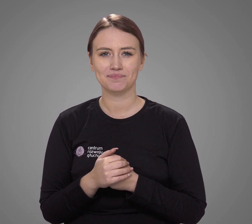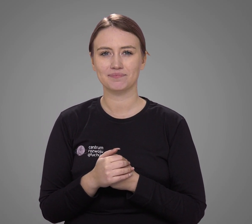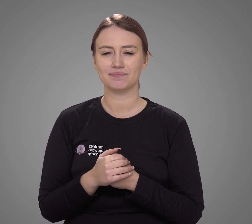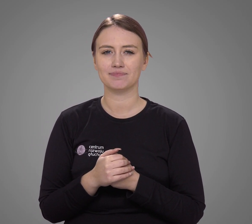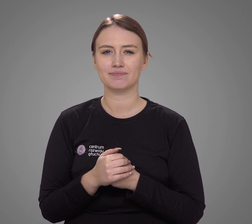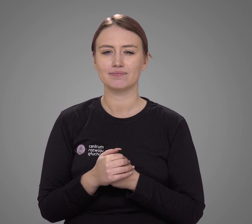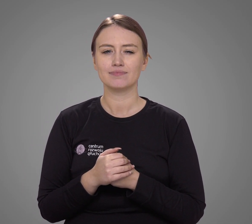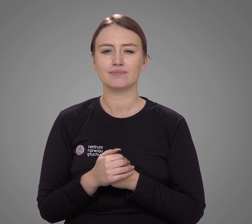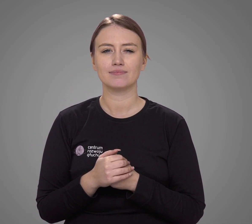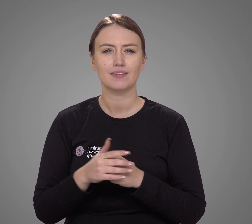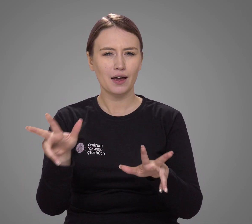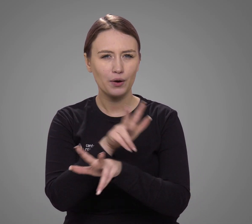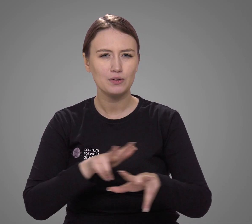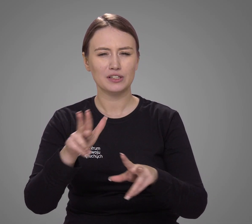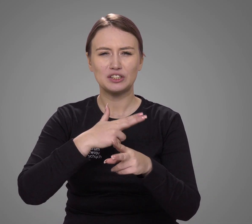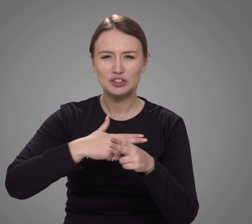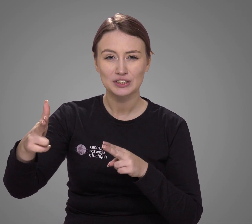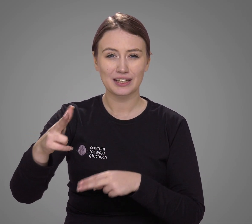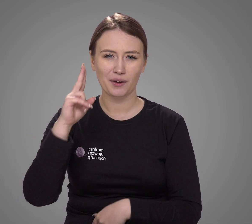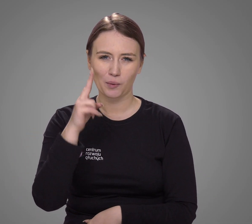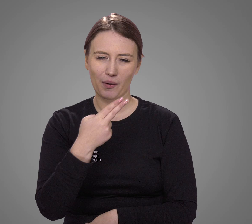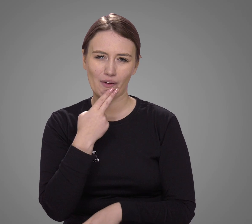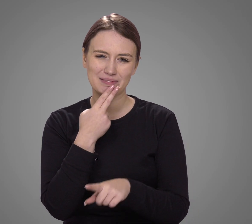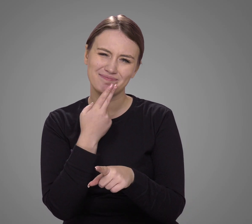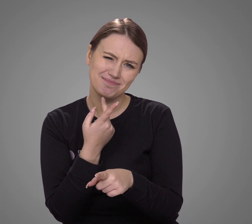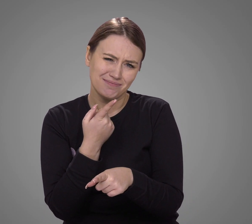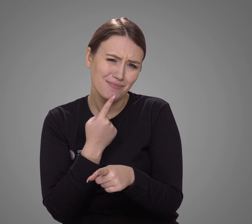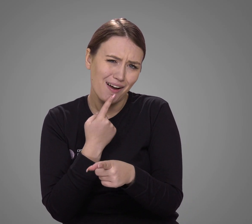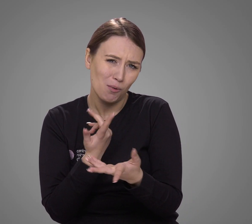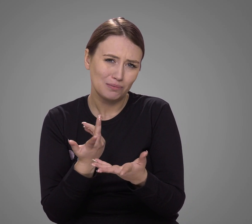Rodzin dynastycznie głuchych jest stosunkowo mało.